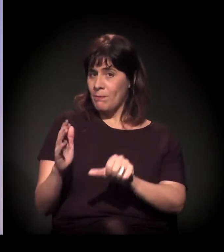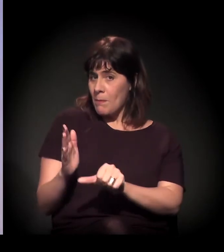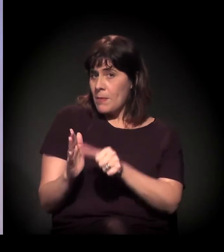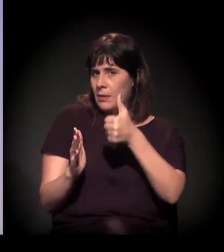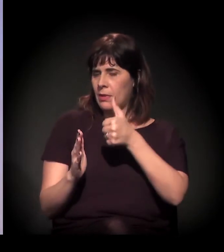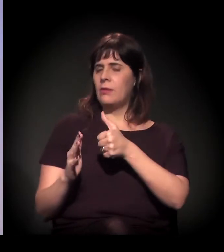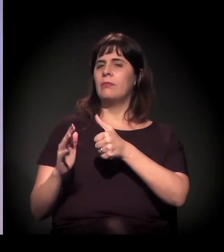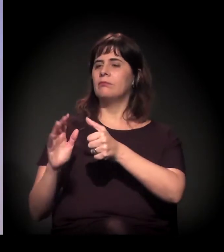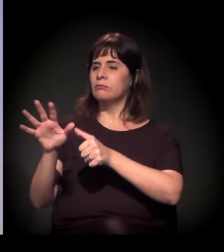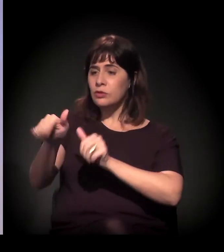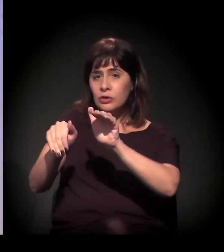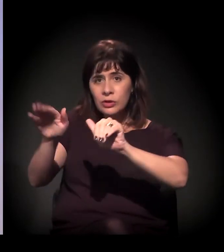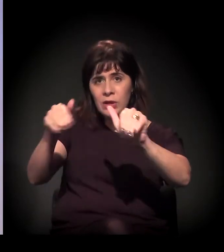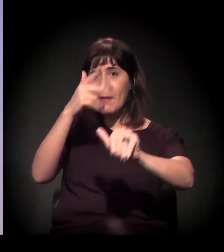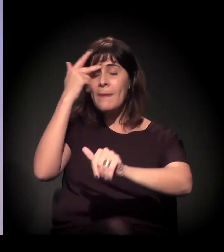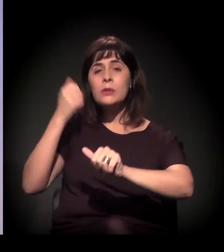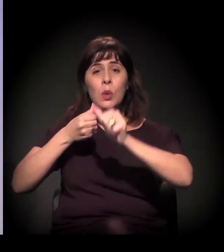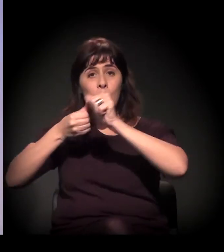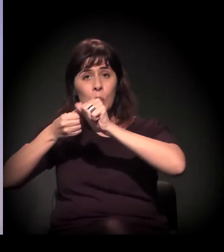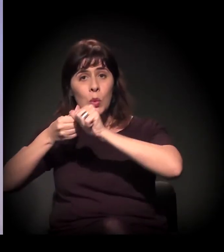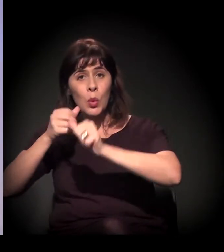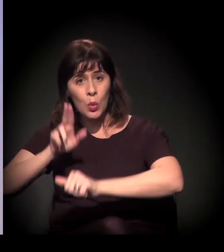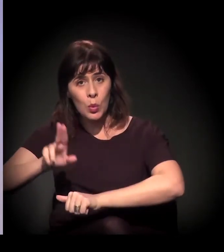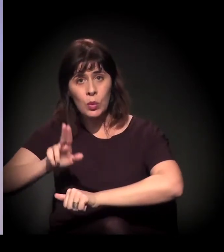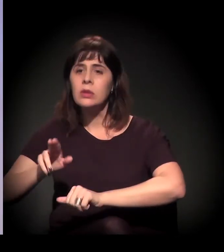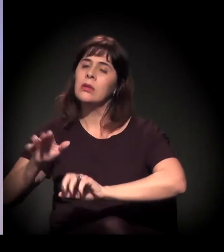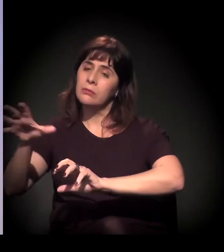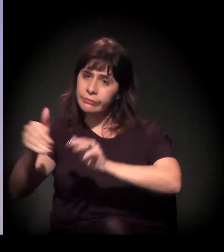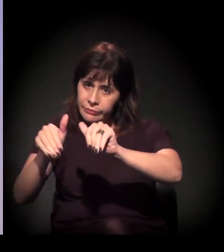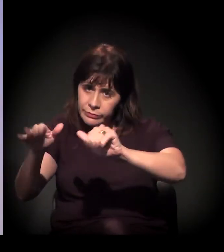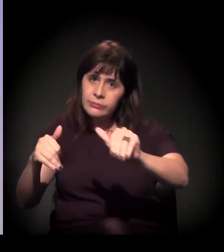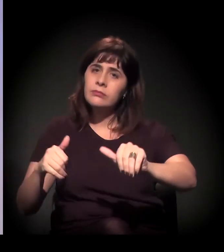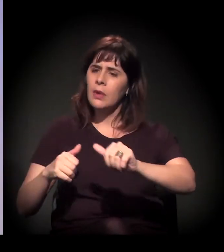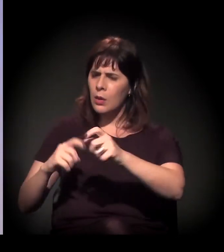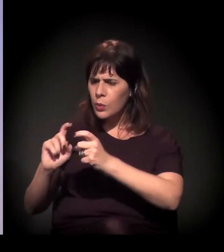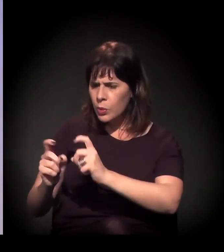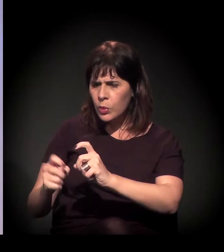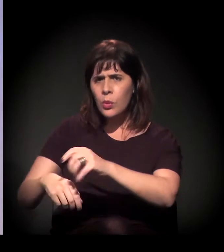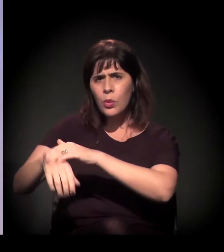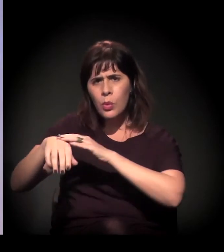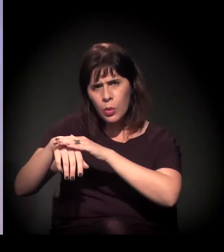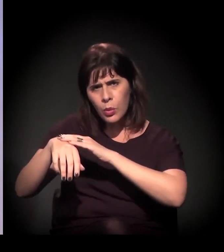e a gente chega a um modelo que seria o cerne da A Craco Resiste, a vigília,